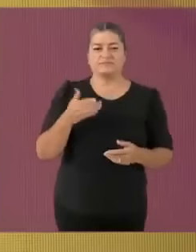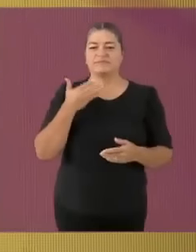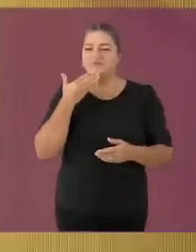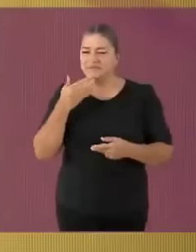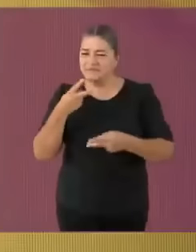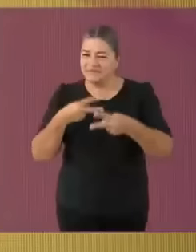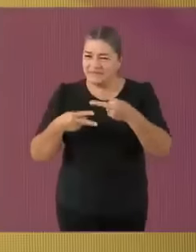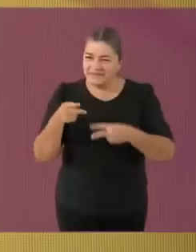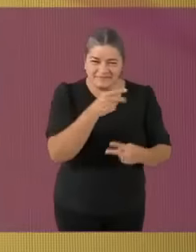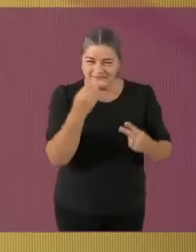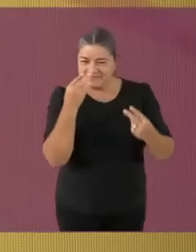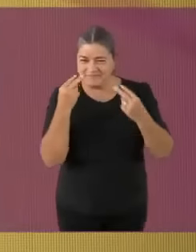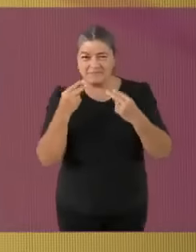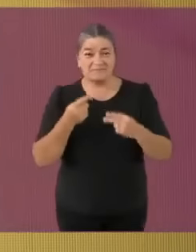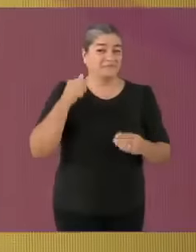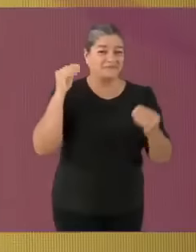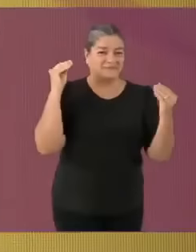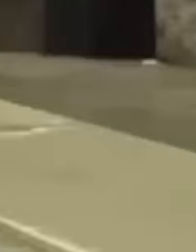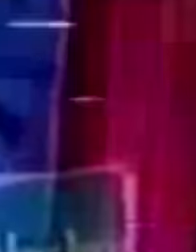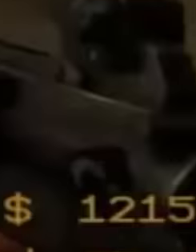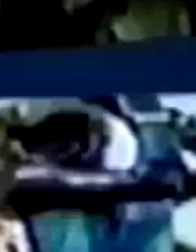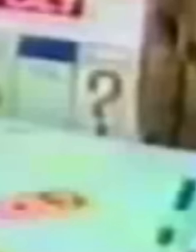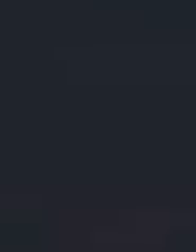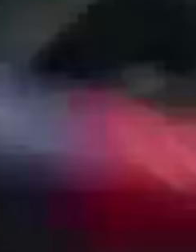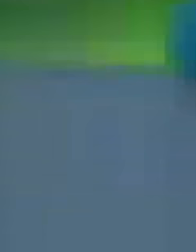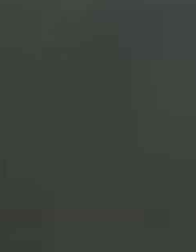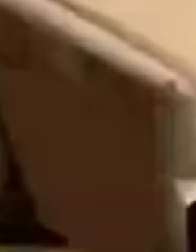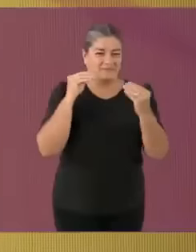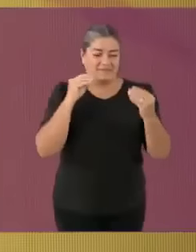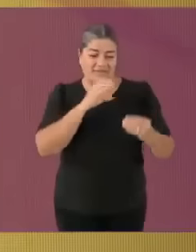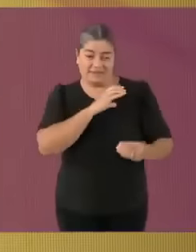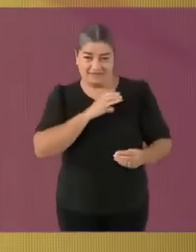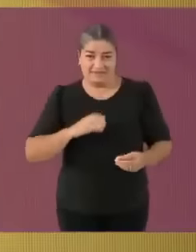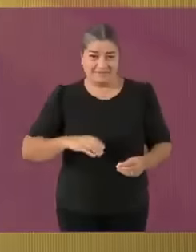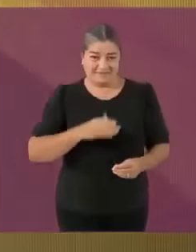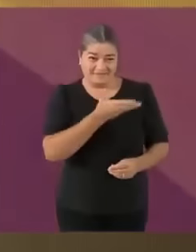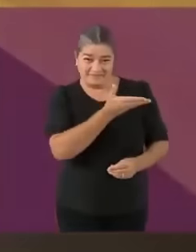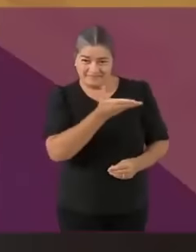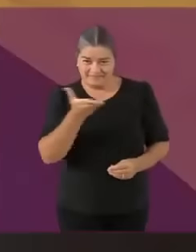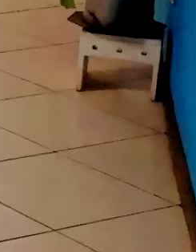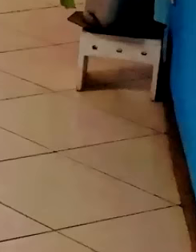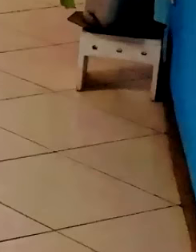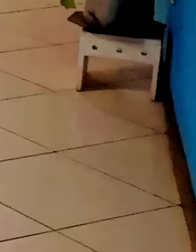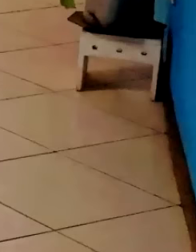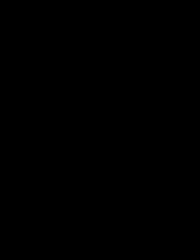electroral federal 2003-2004 *Franz Ferdinand - Take me out (temazo del 2004)* Nos encontramos en la sala de mi casa